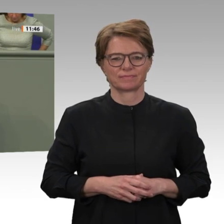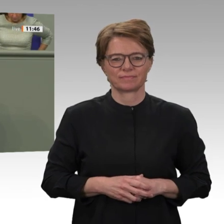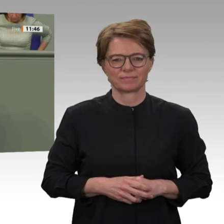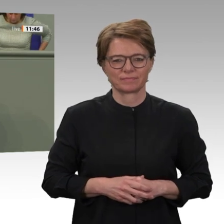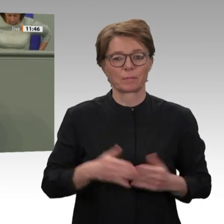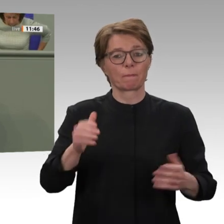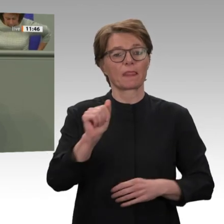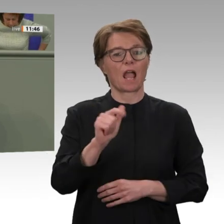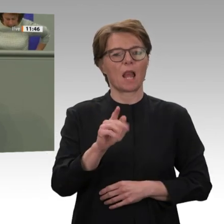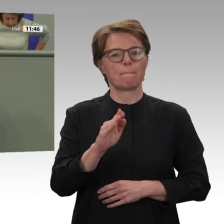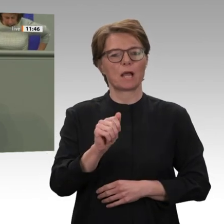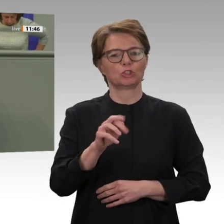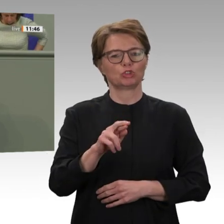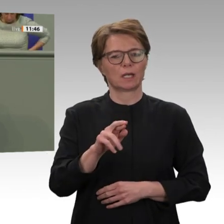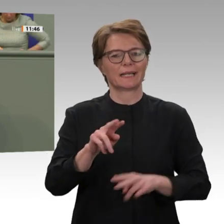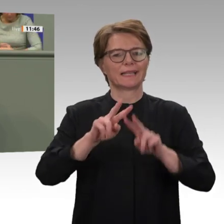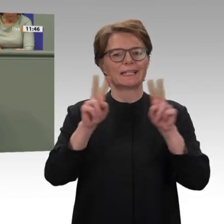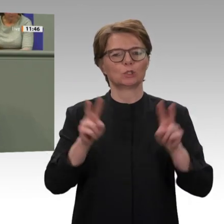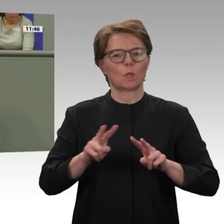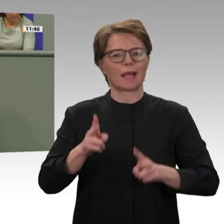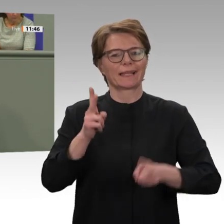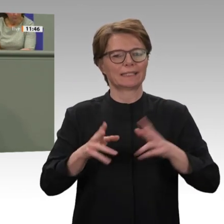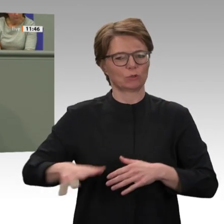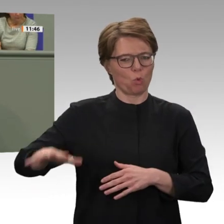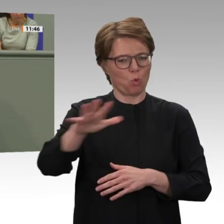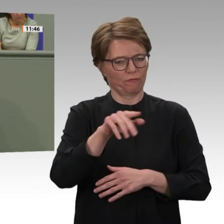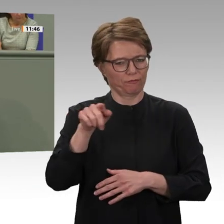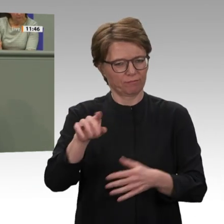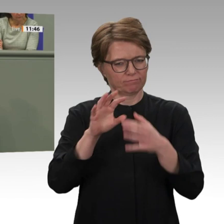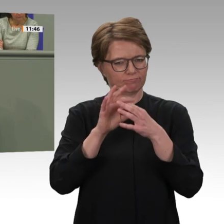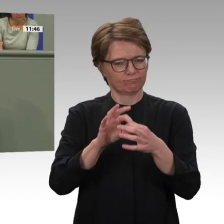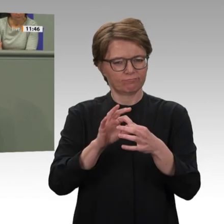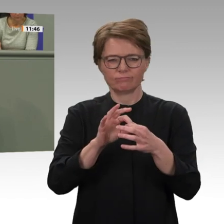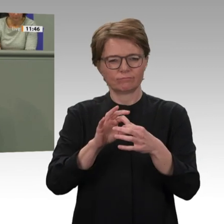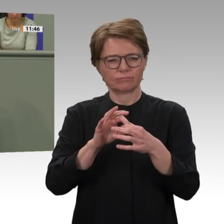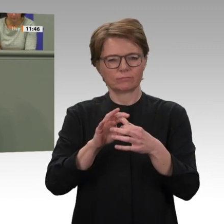ist damit international die Botschaft verbunden, dass derart unmenschliche Verbrechen nicht